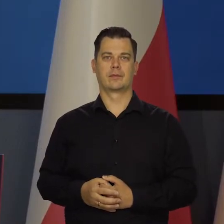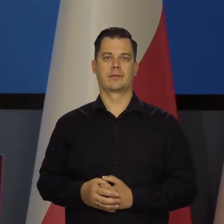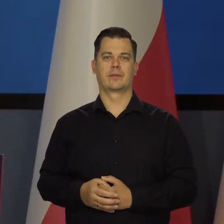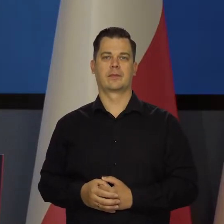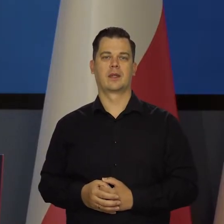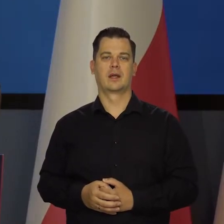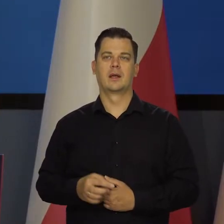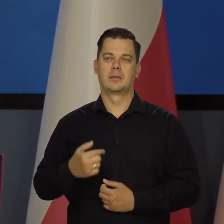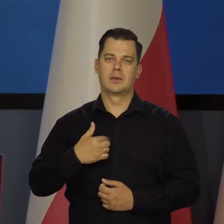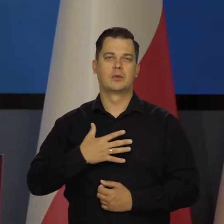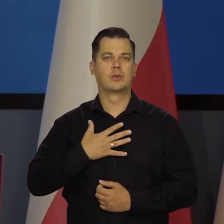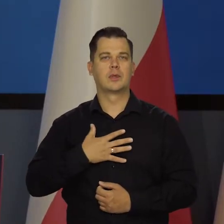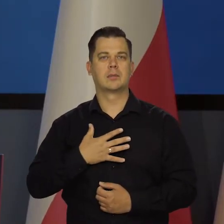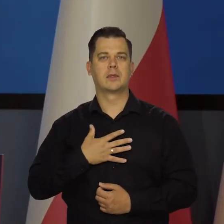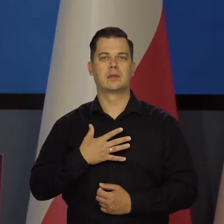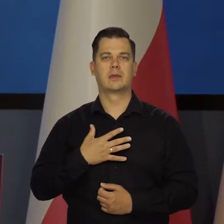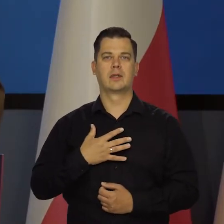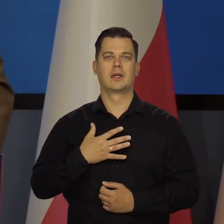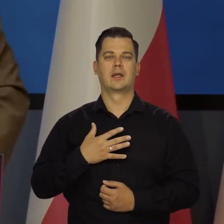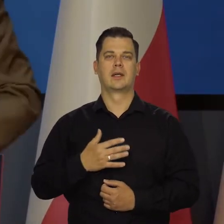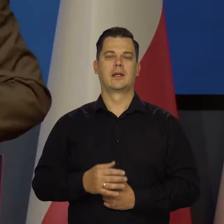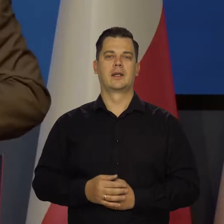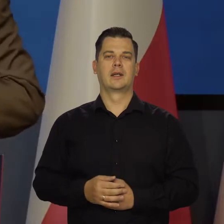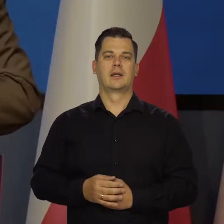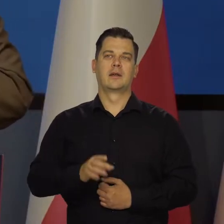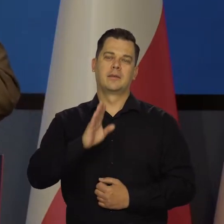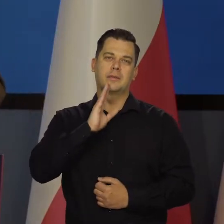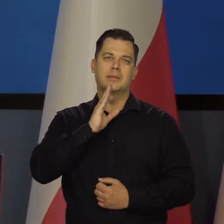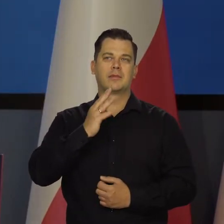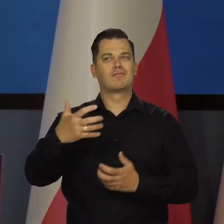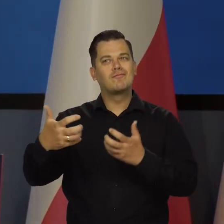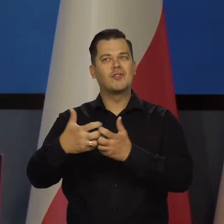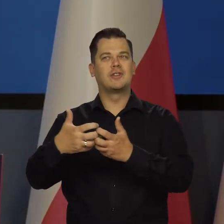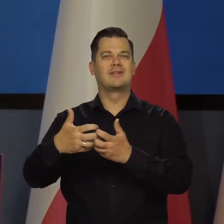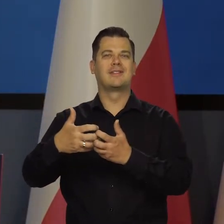Czujemy się z nimi razem zaniepokojeni tym wszystkim,